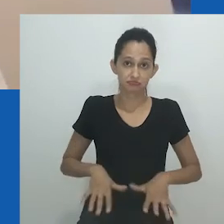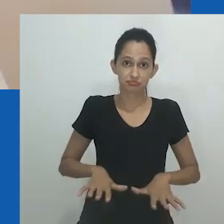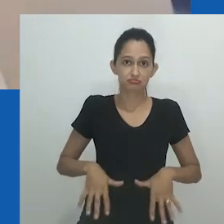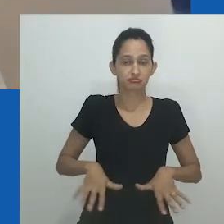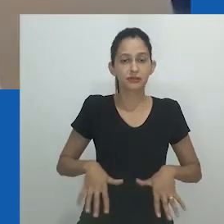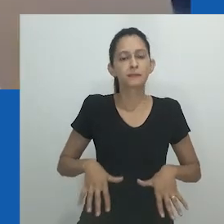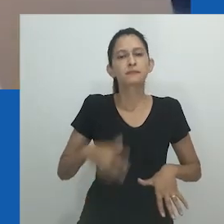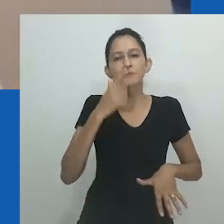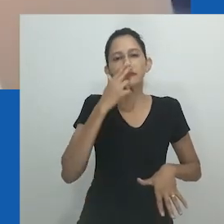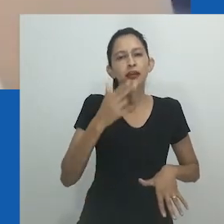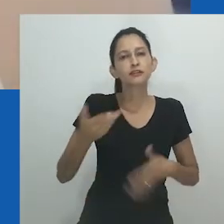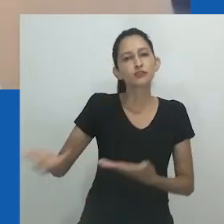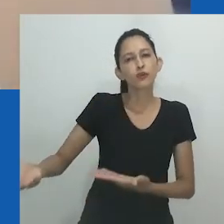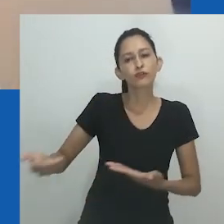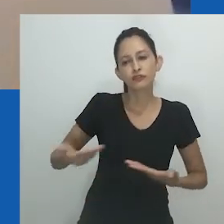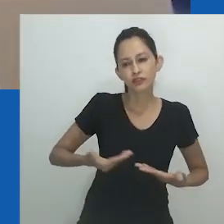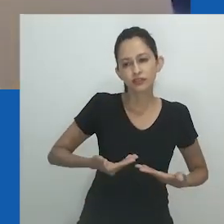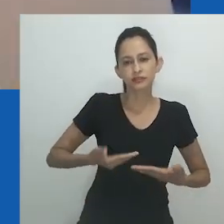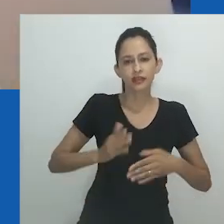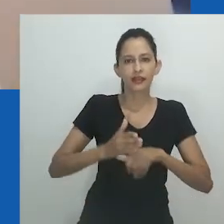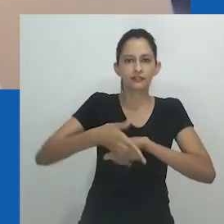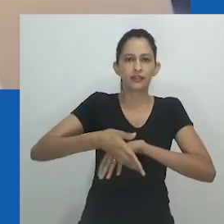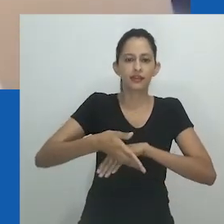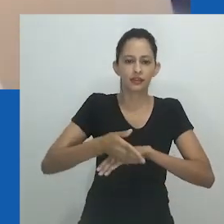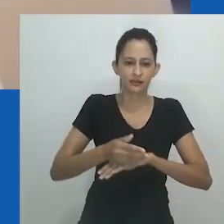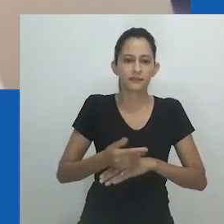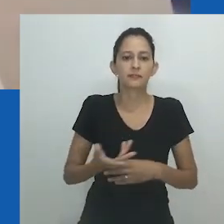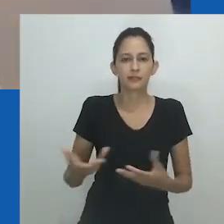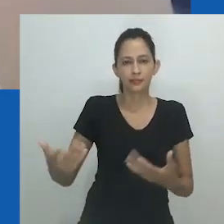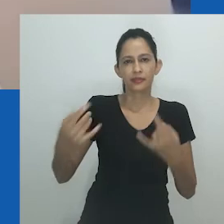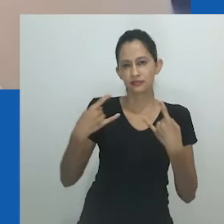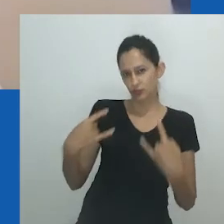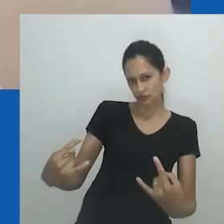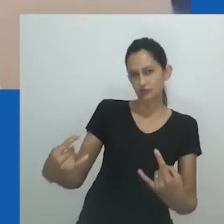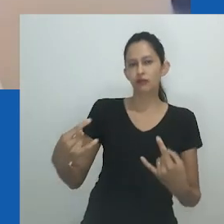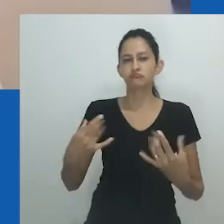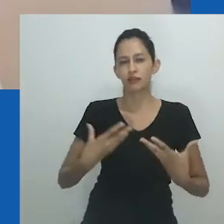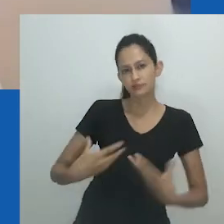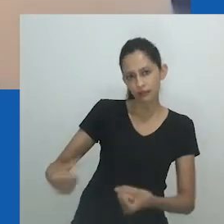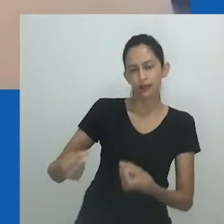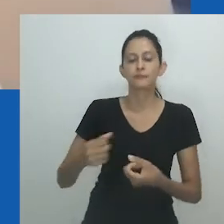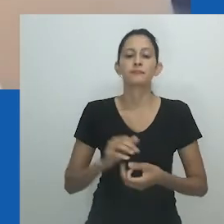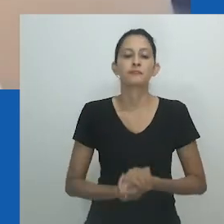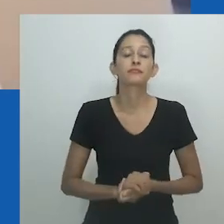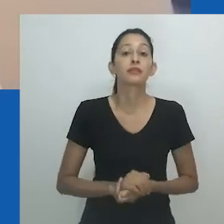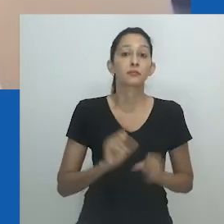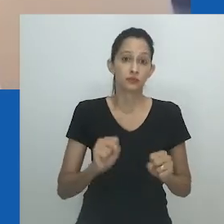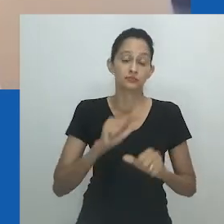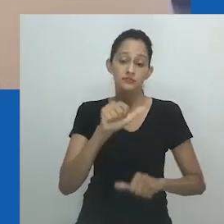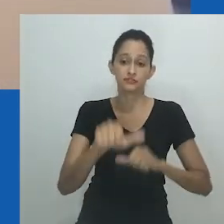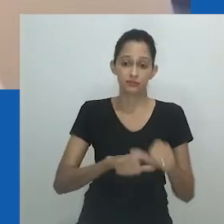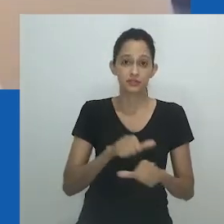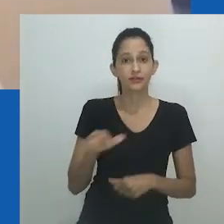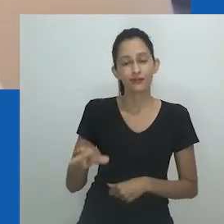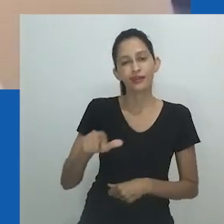Portanto, é pungente para esta instalação celebrar drag queens, um aspecto da cultura gay muitas vezes esquecido ou mal compreendido.